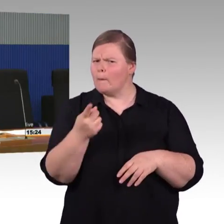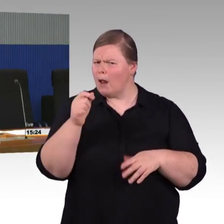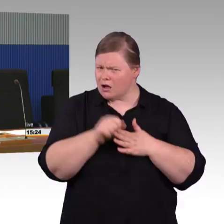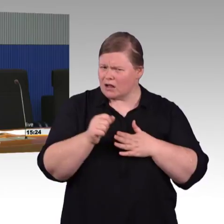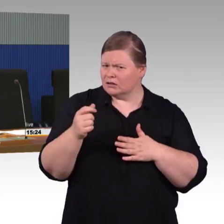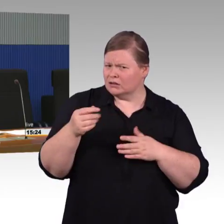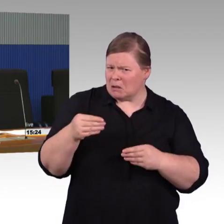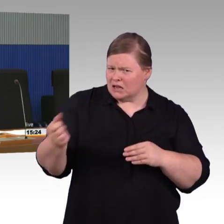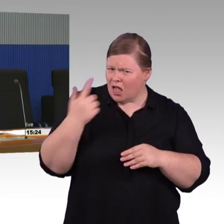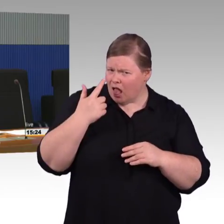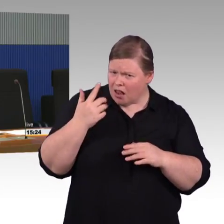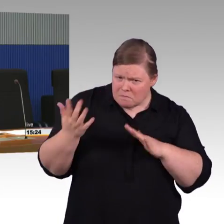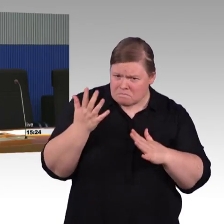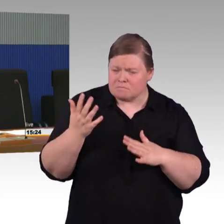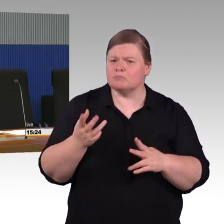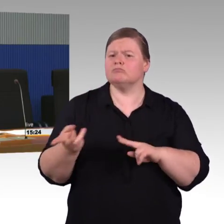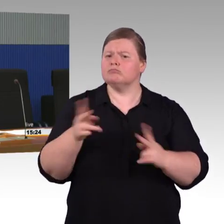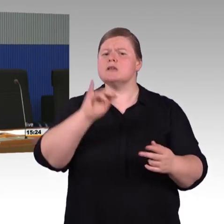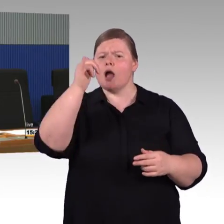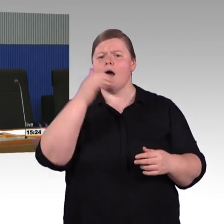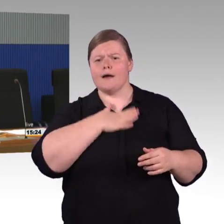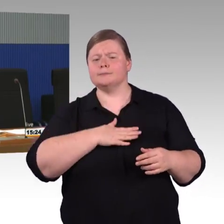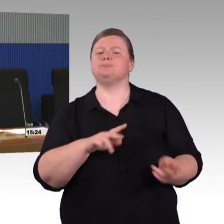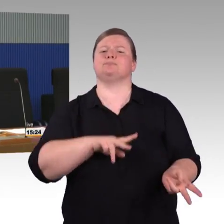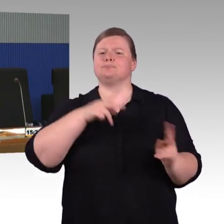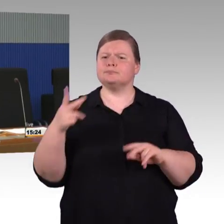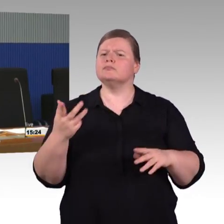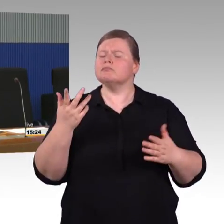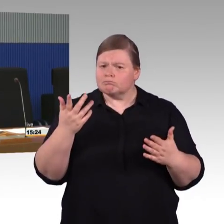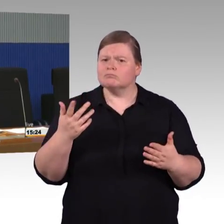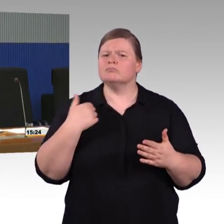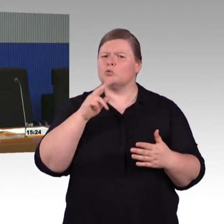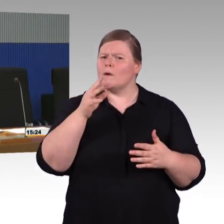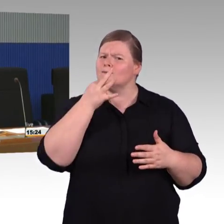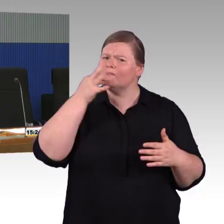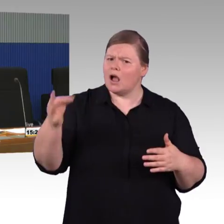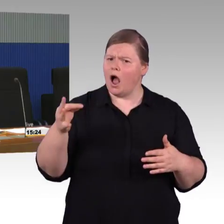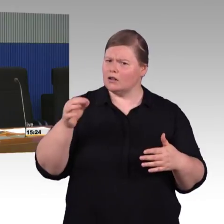die Vorgabe macht, dass jeder Bahnsteig mindestens über einen Zuweg verfügen muss, eine Rampe oder einen Aufzug.